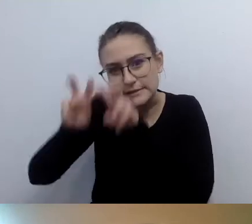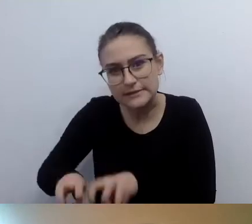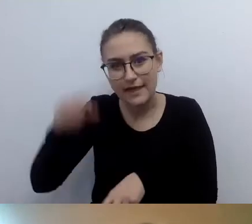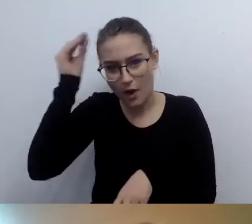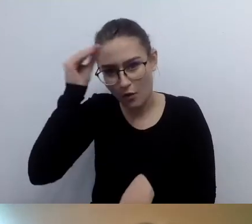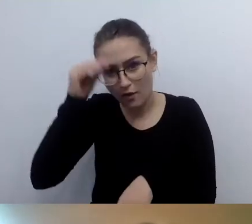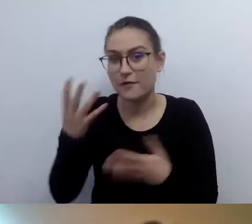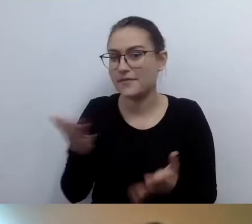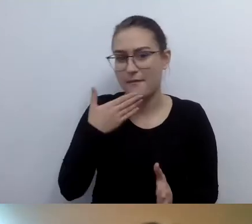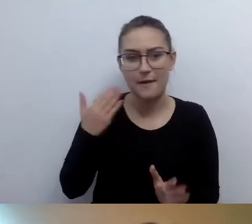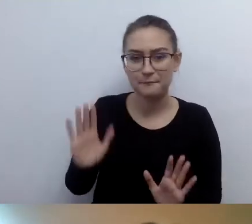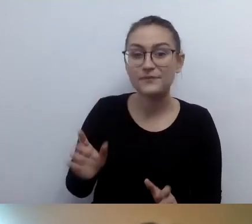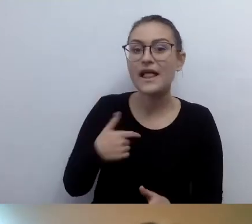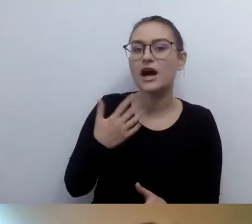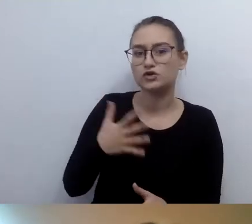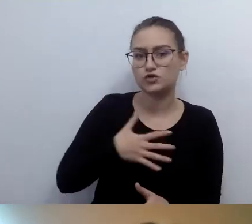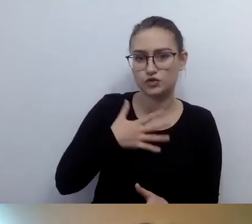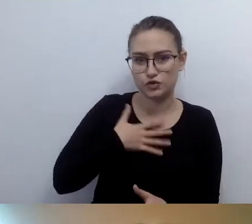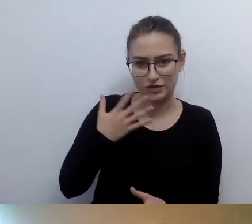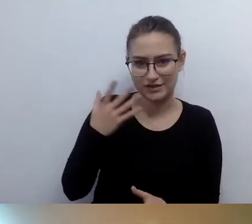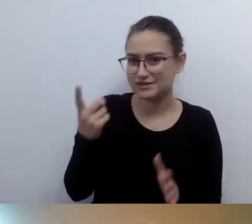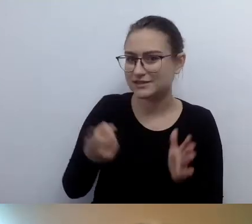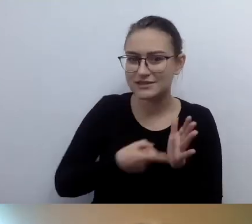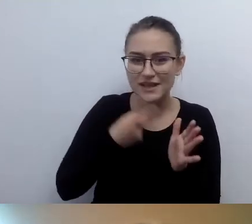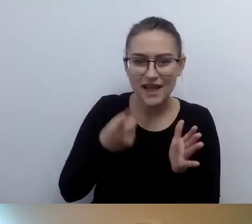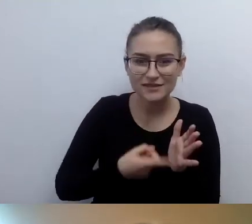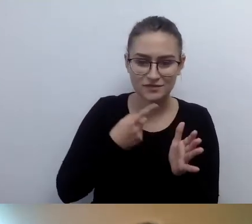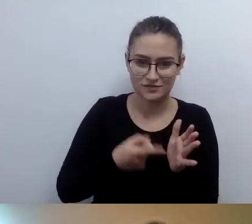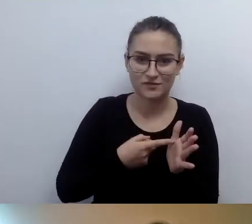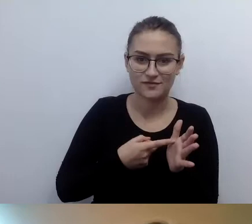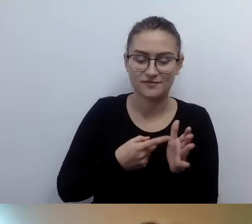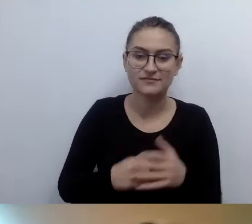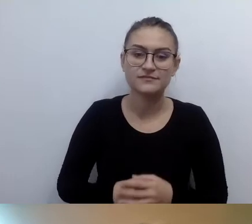mam poczucie, że nakaz opisywania,